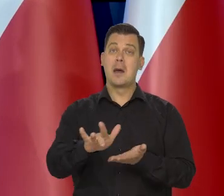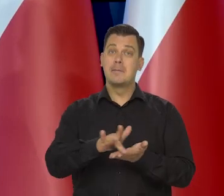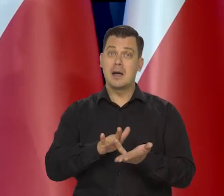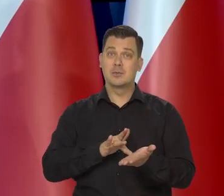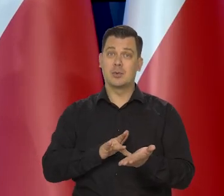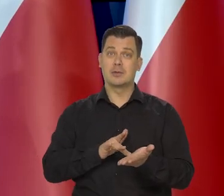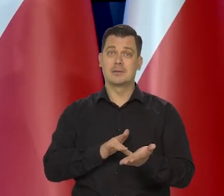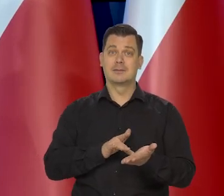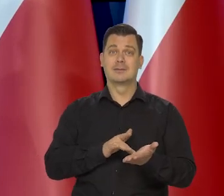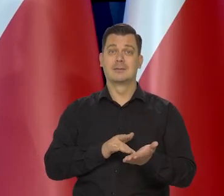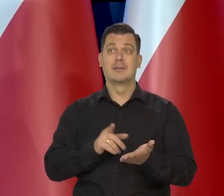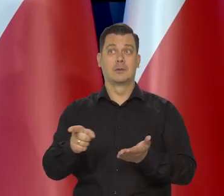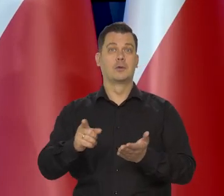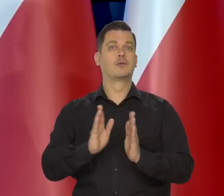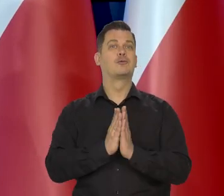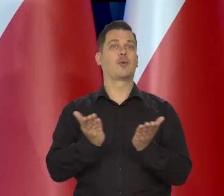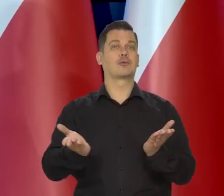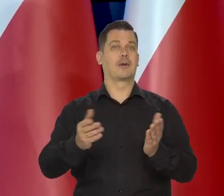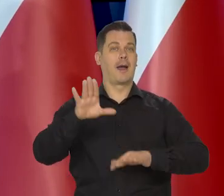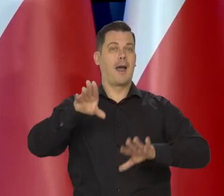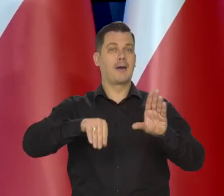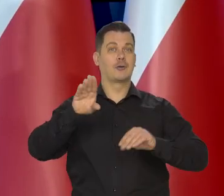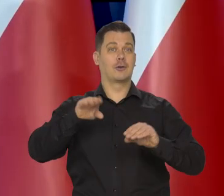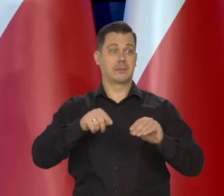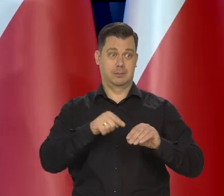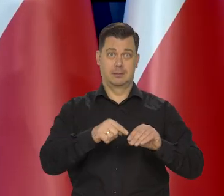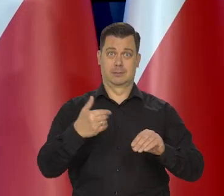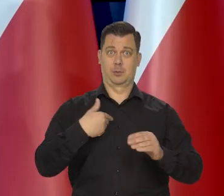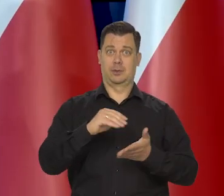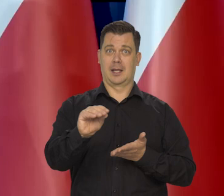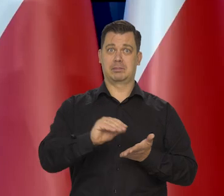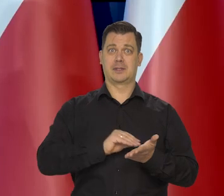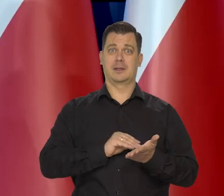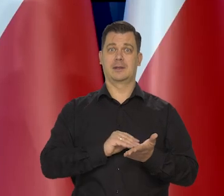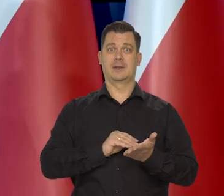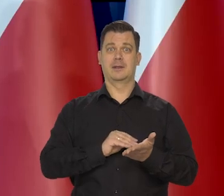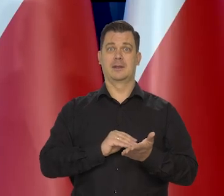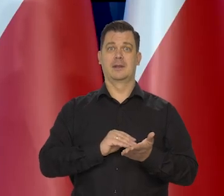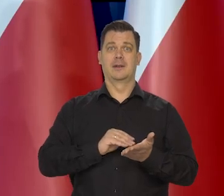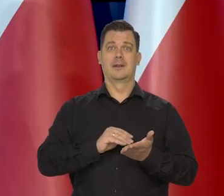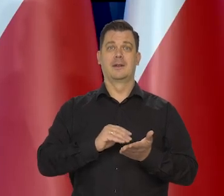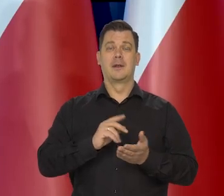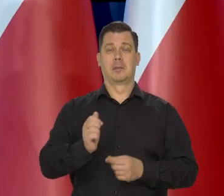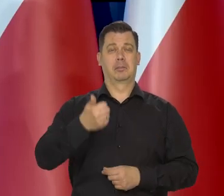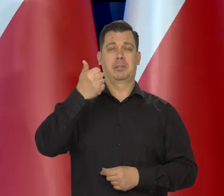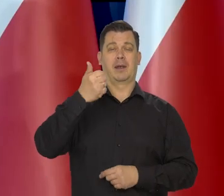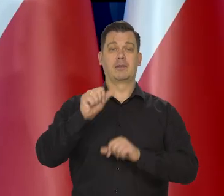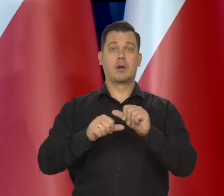bo masło w podręcznikach ekonomii nawet dla pierwszych roczników studiów,